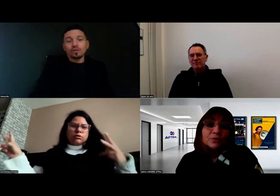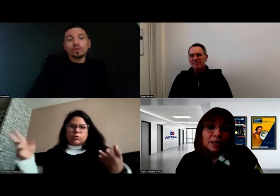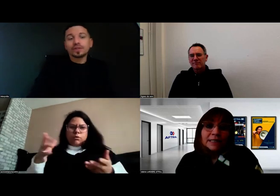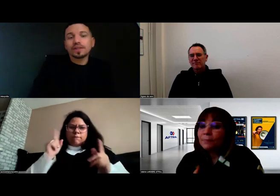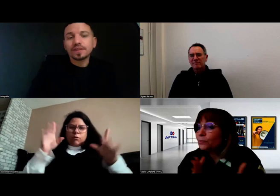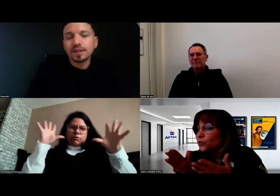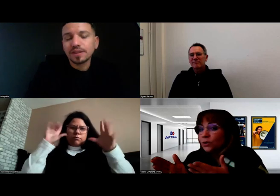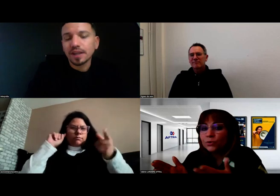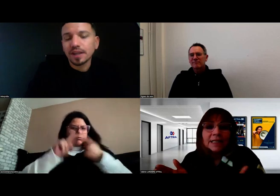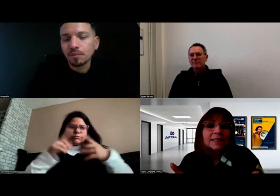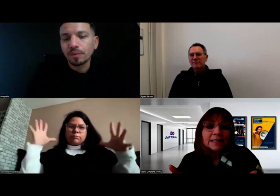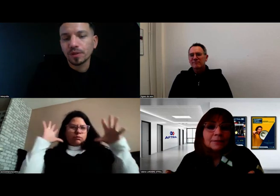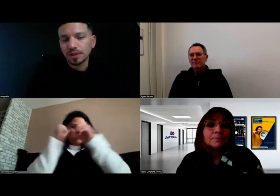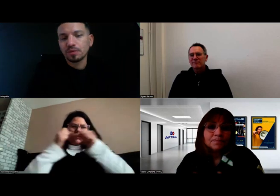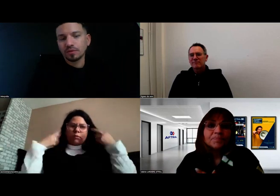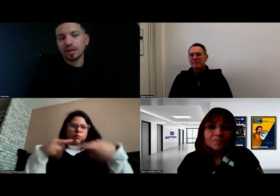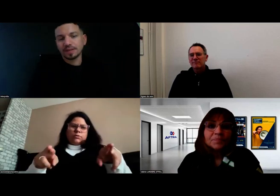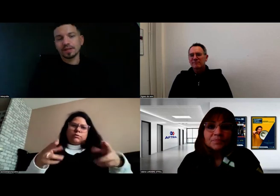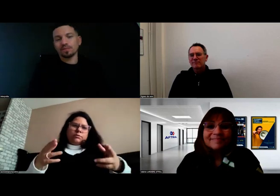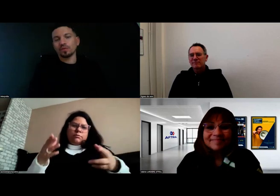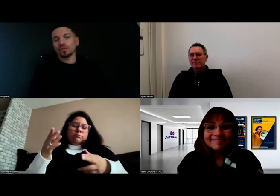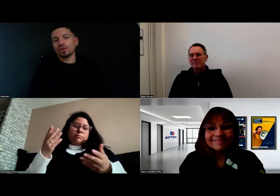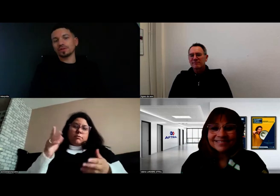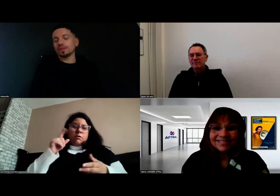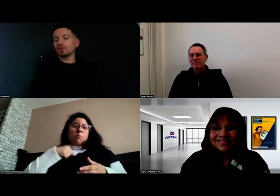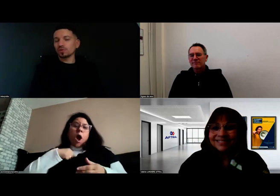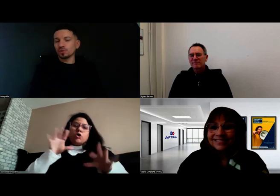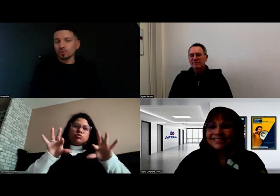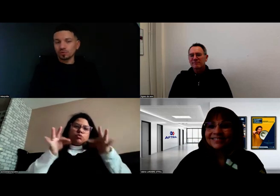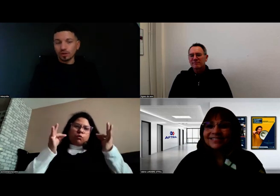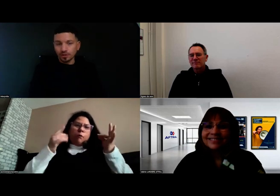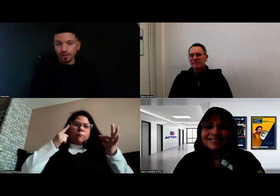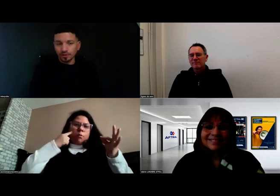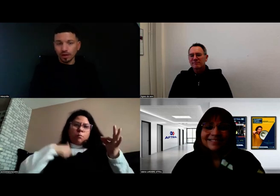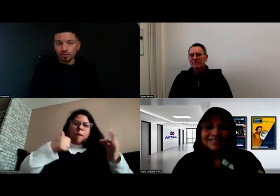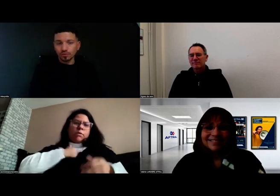Ils n'ont pas besoin de tourner la tête. Voilà, c'est ça, il faut qu'on soit concentrés sur la route.